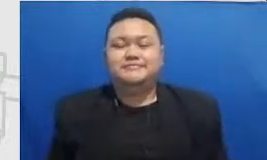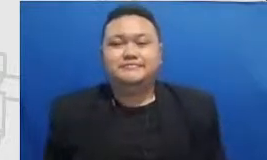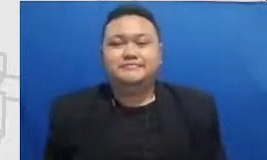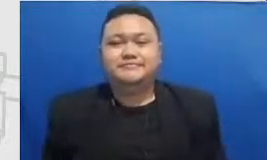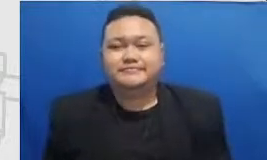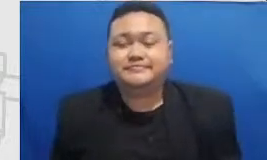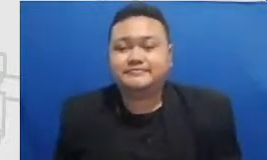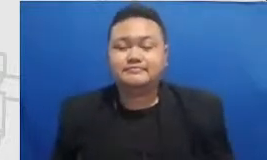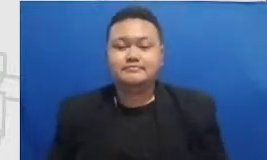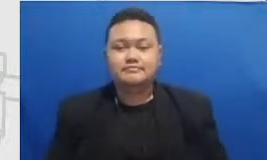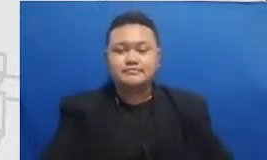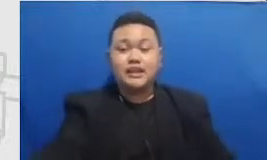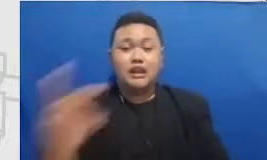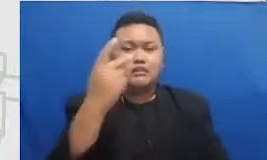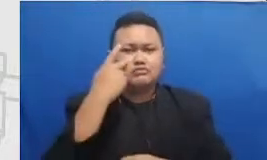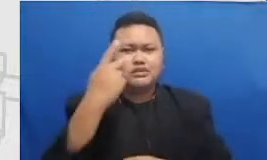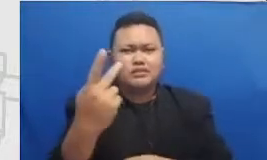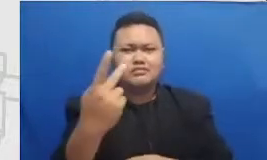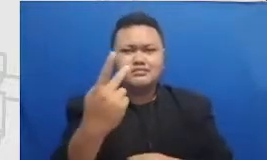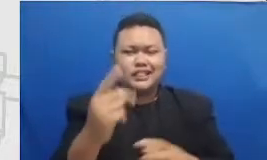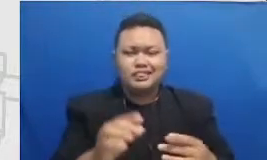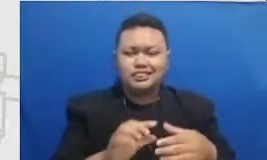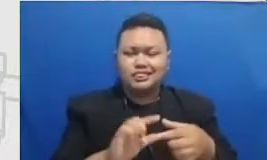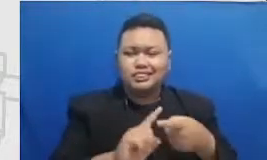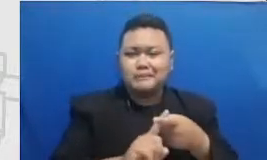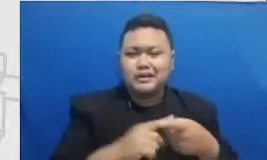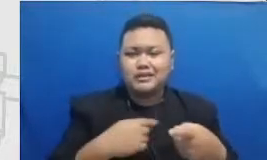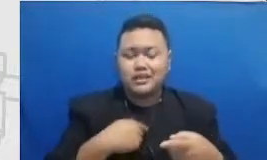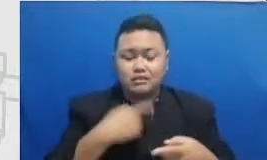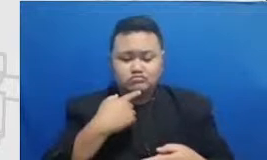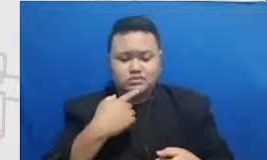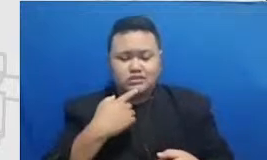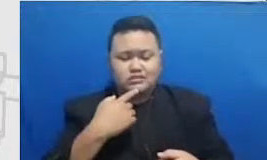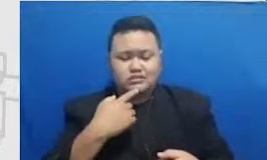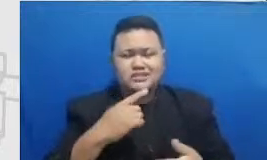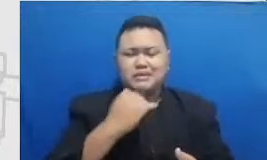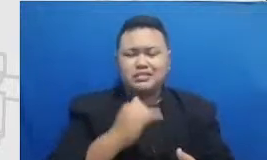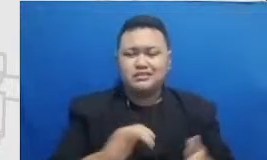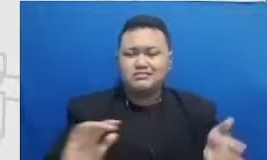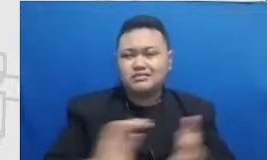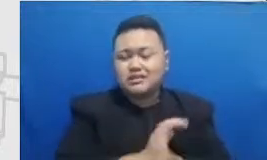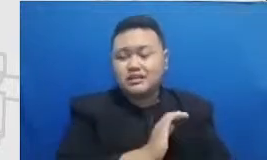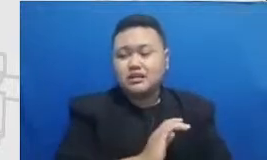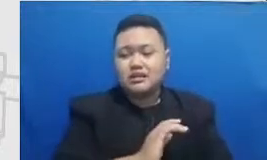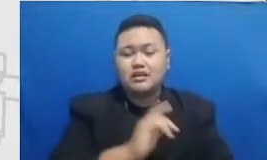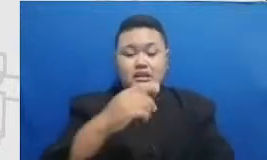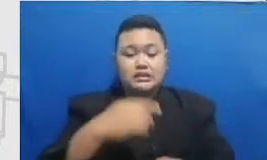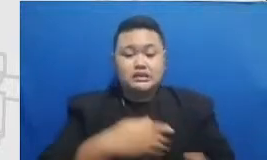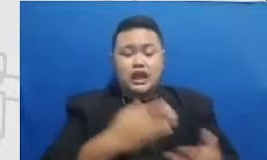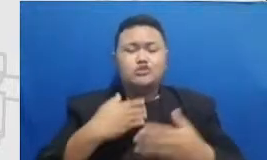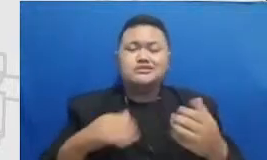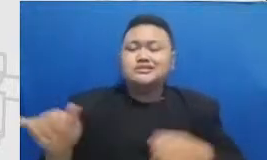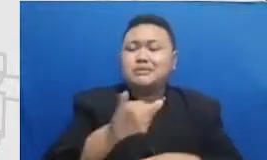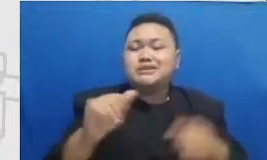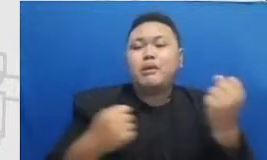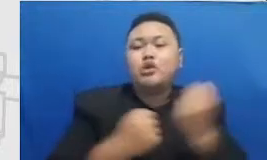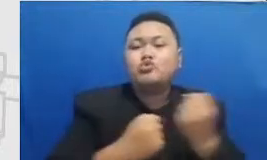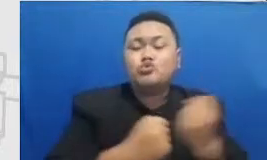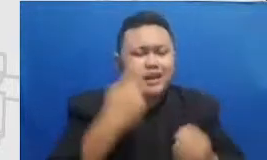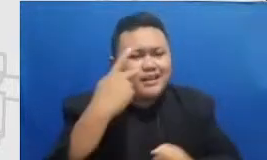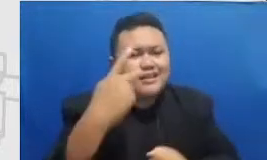Ingatkan mereka kembali dengan memperlihatkan media sosial mereka jadi media sosial ini Adele